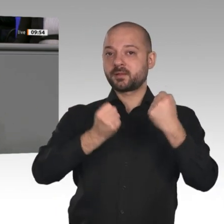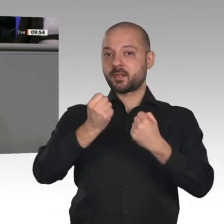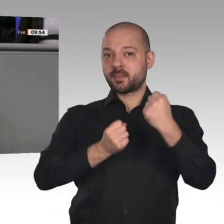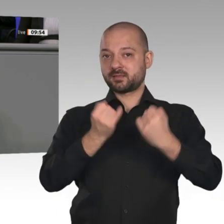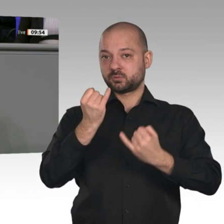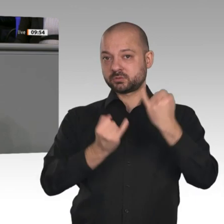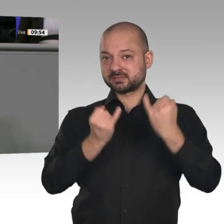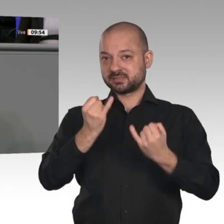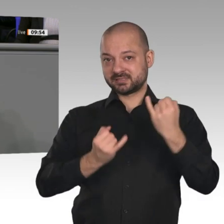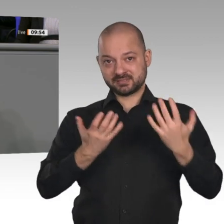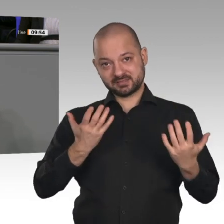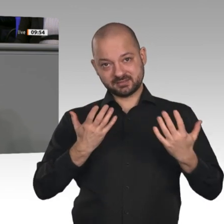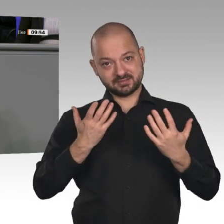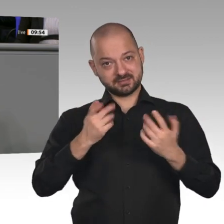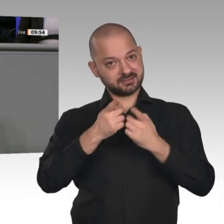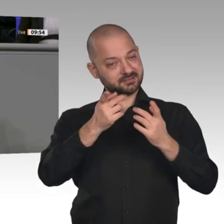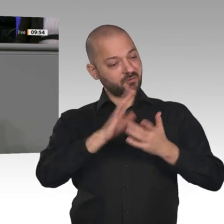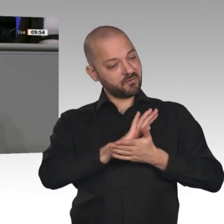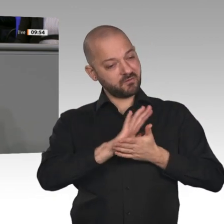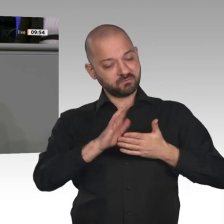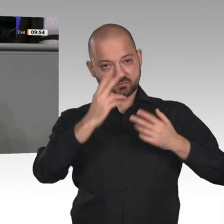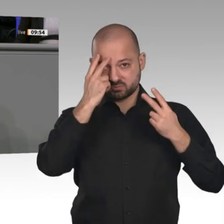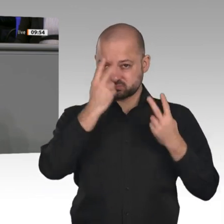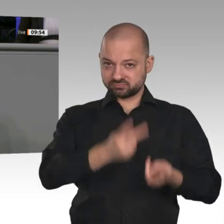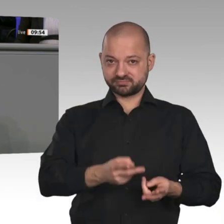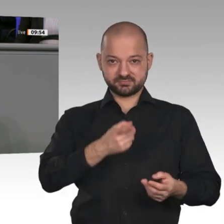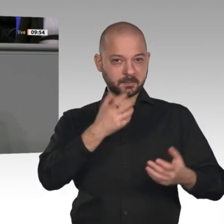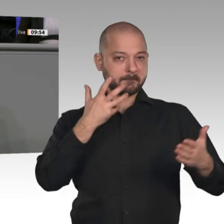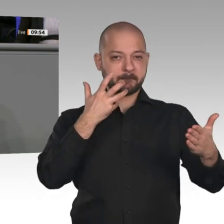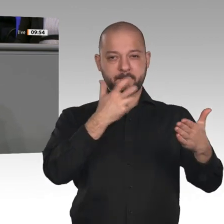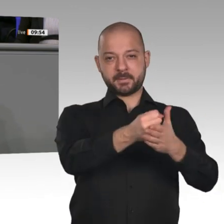zu bringen, obwohl sie wissen, dass die kein Mensch kaufen will. Die Gründe liegen